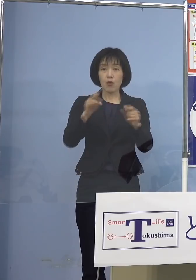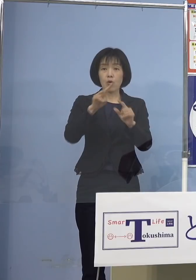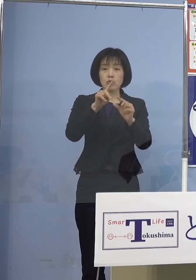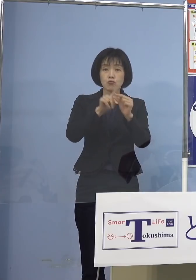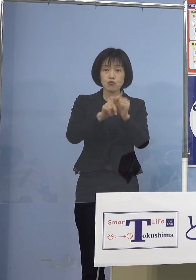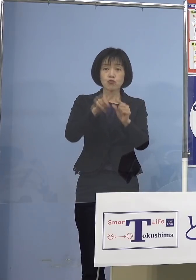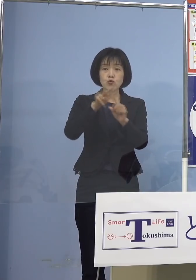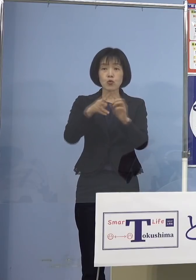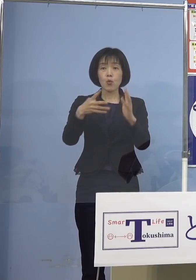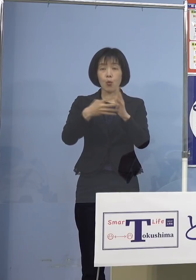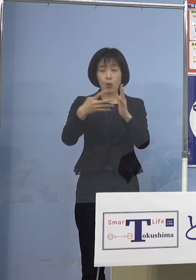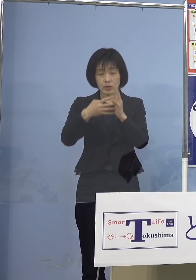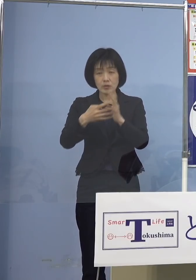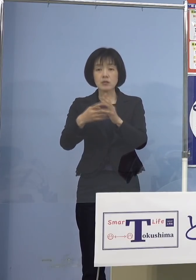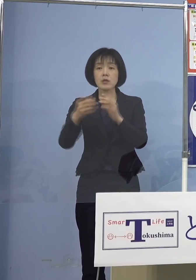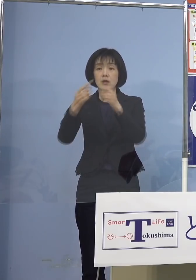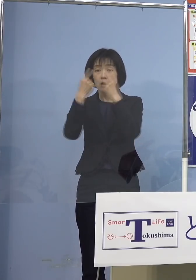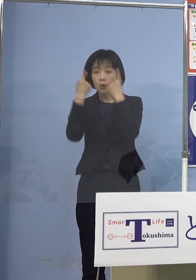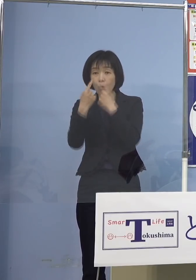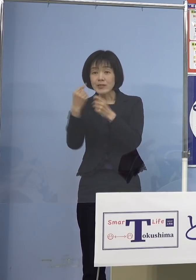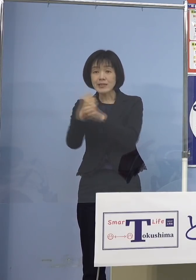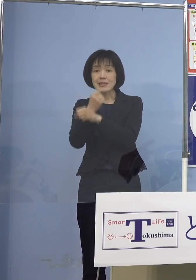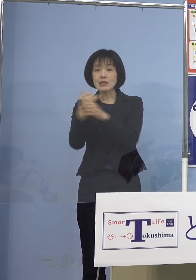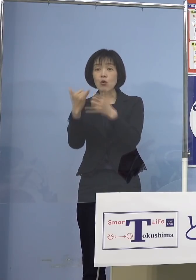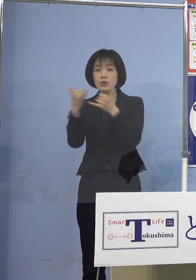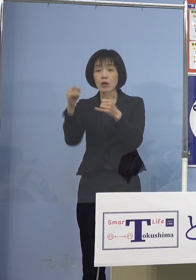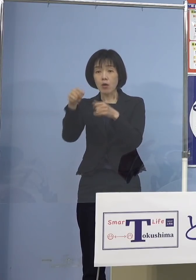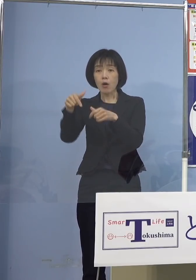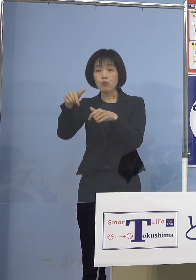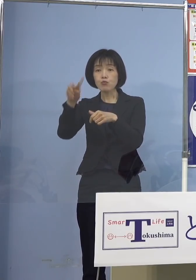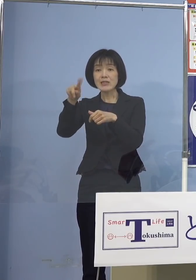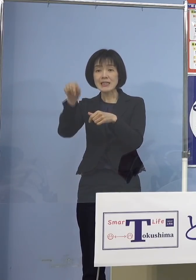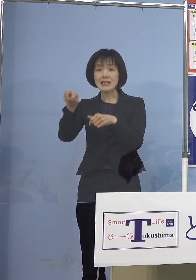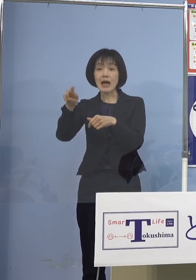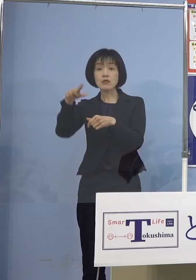また個人事業者、この中には フリーランスの方も加えております